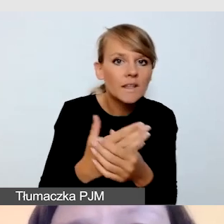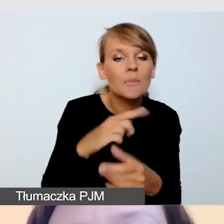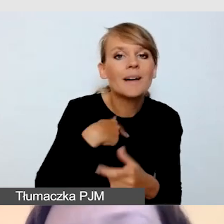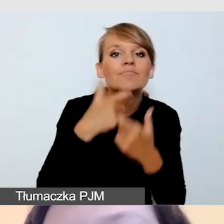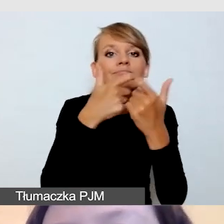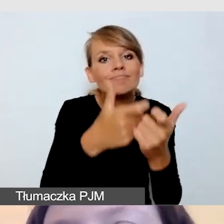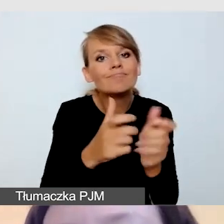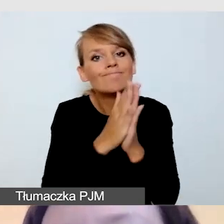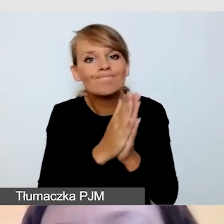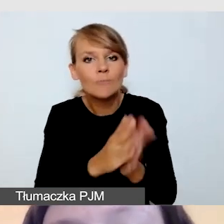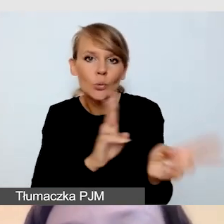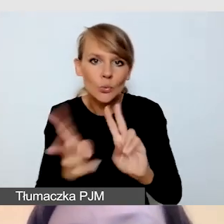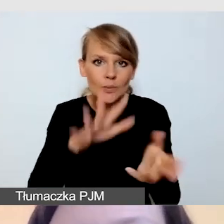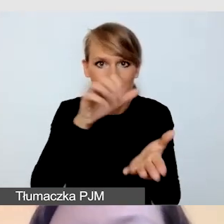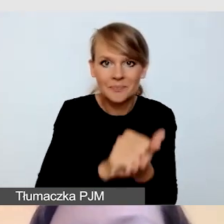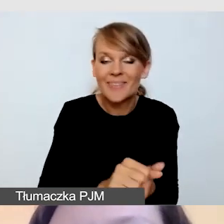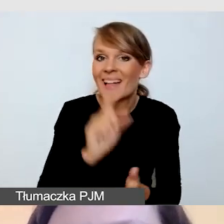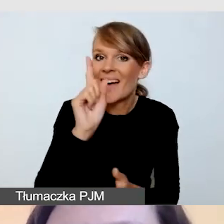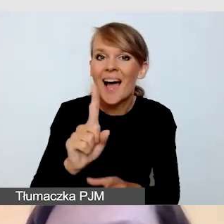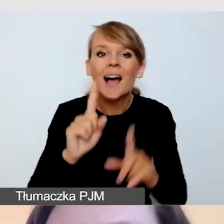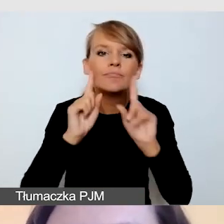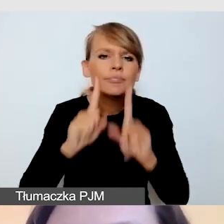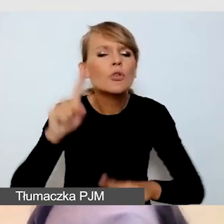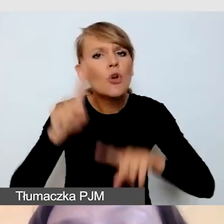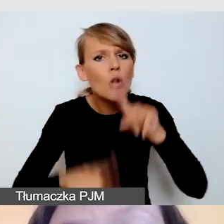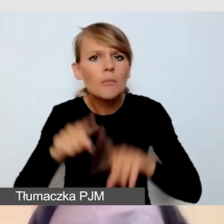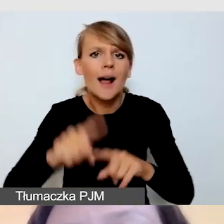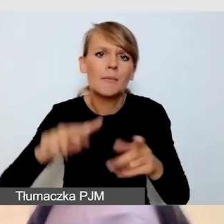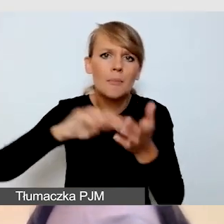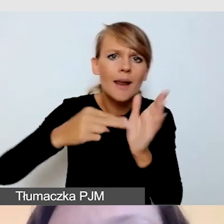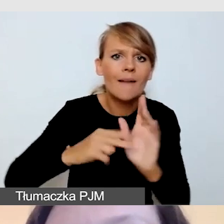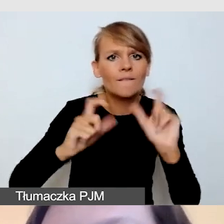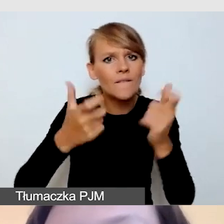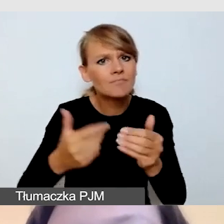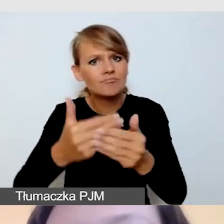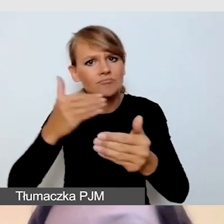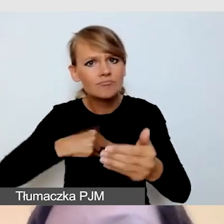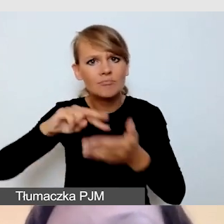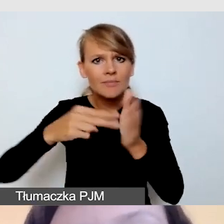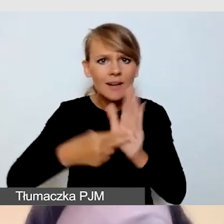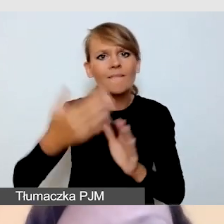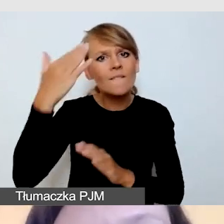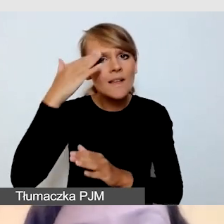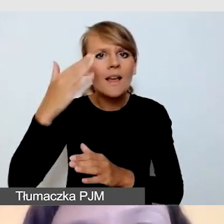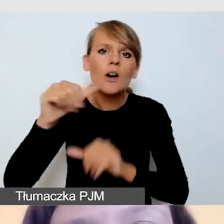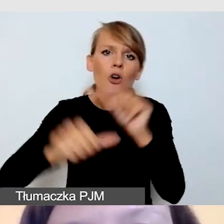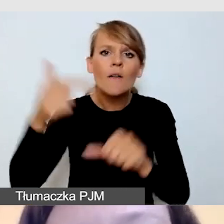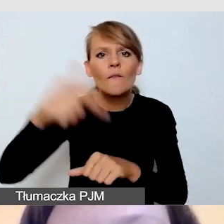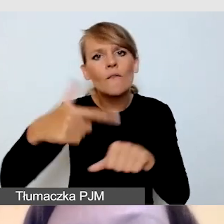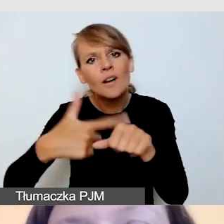Ale przy normalnie planowanym, z wyprzedzeniem wydarzeniu, gdzie wiemy, że planujemy je na rok 2023, 2024,